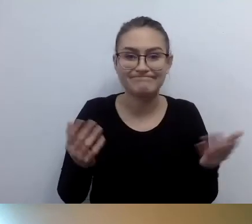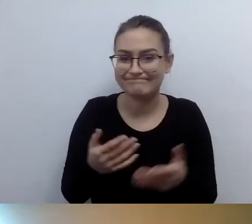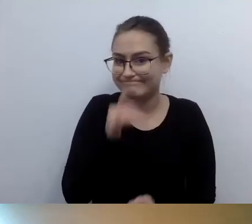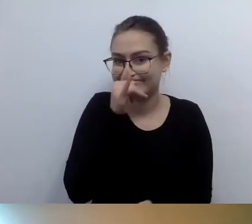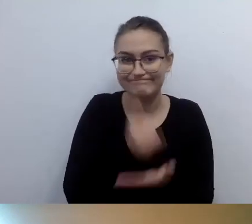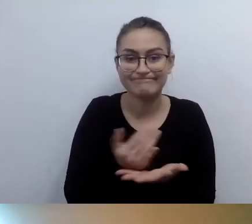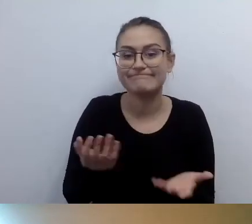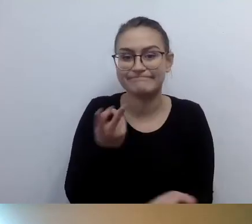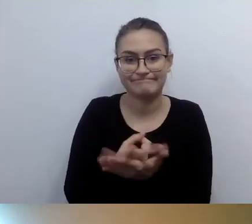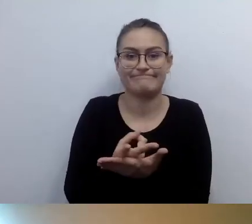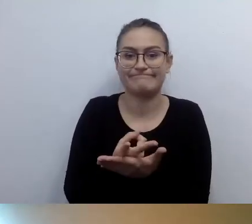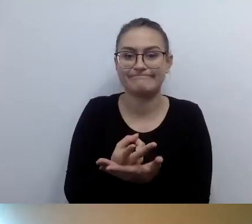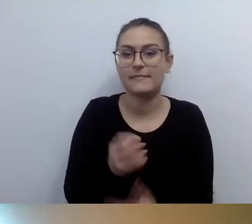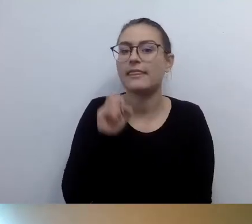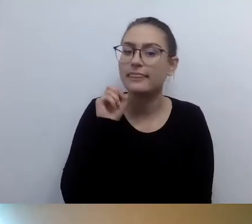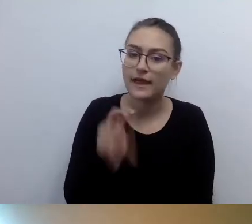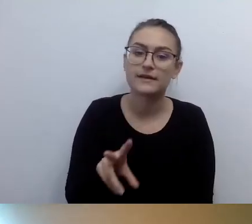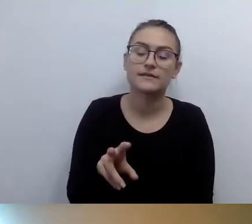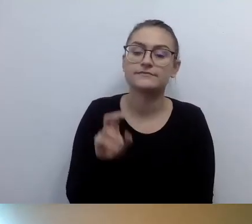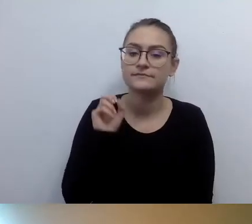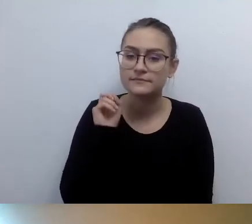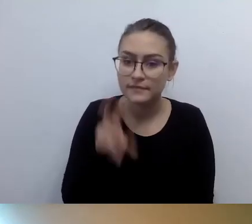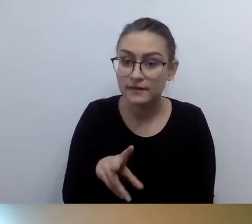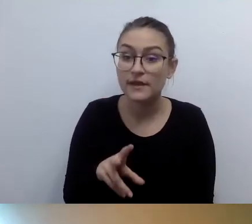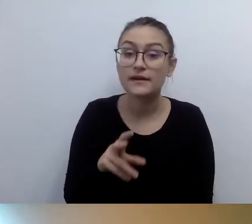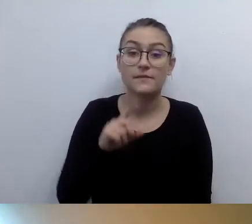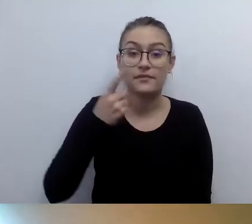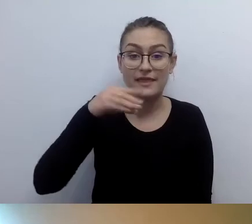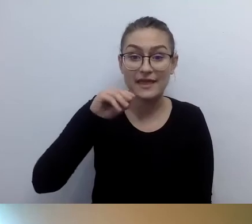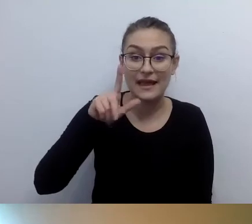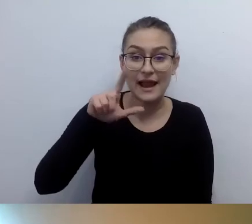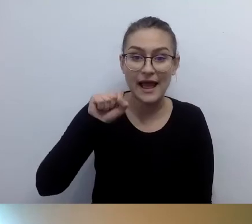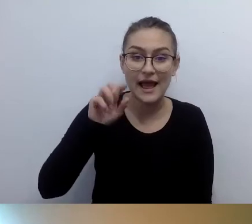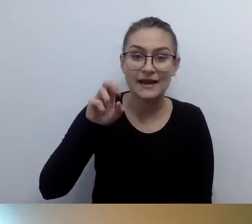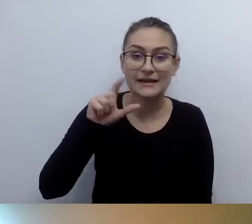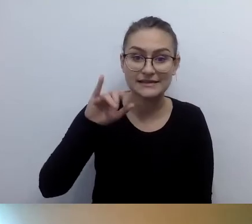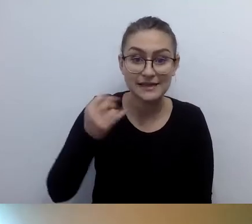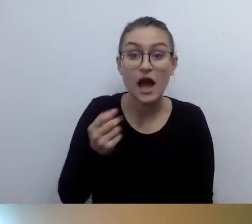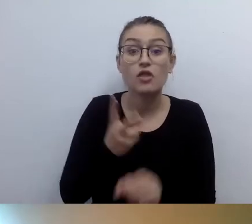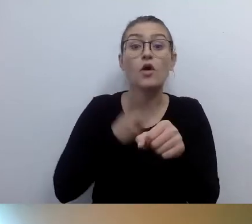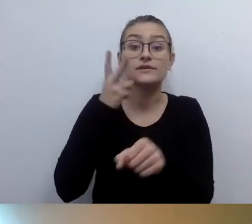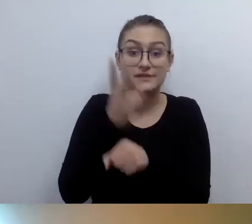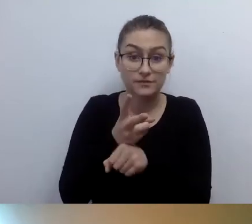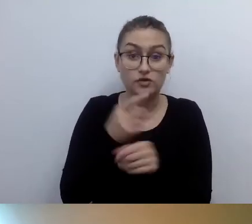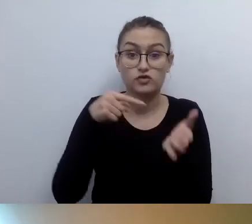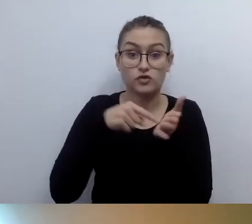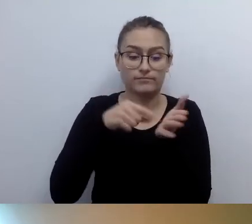Piszemy o tym w deklaracji dostępności. To bardzo ważne. Niedługo wszystkie instytucje publiczne będą musiały złożyć pierwszy raport